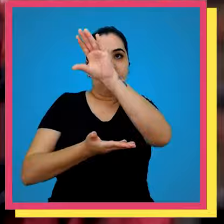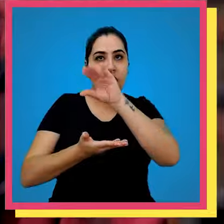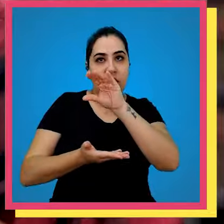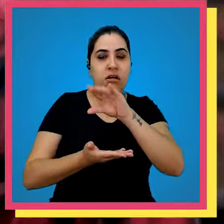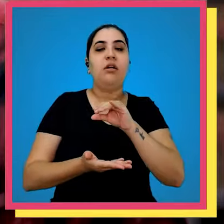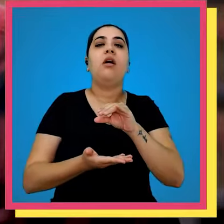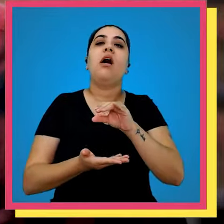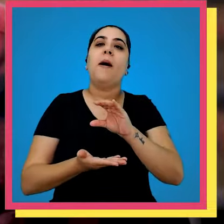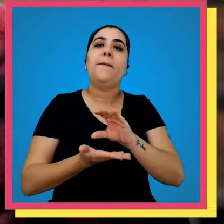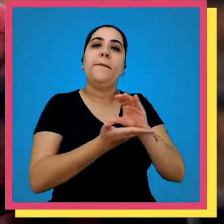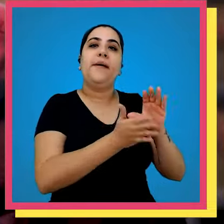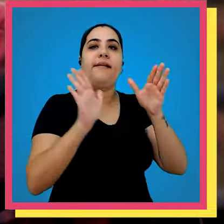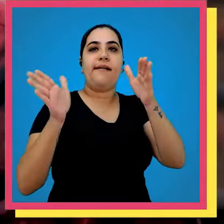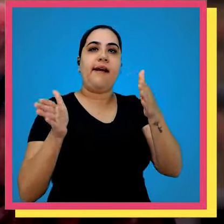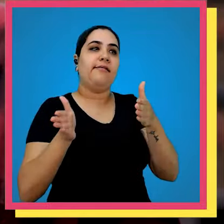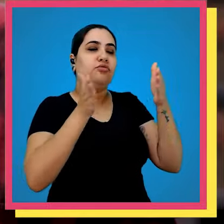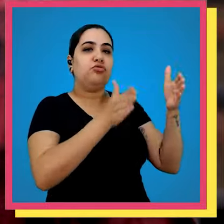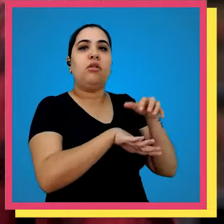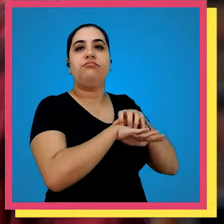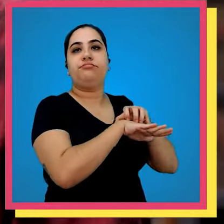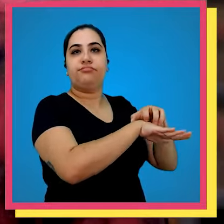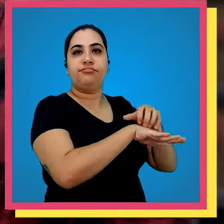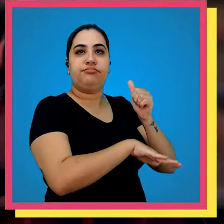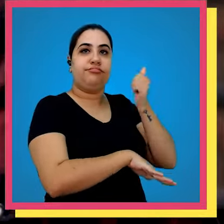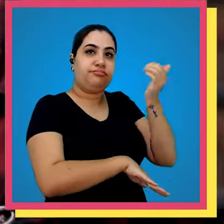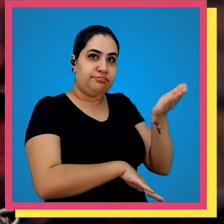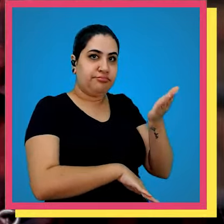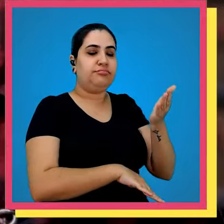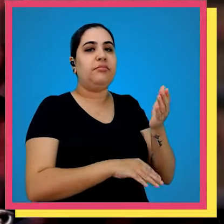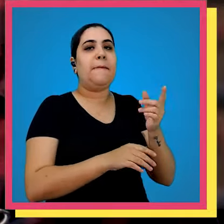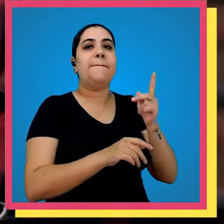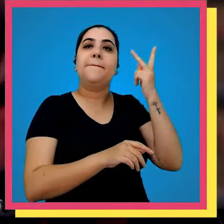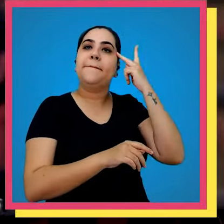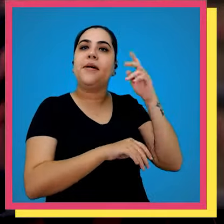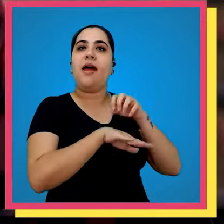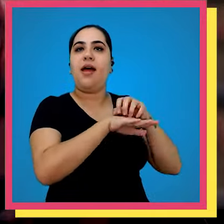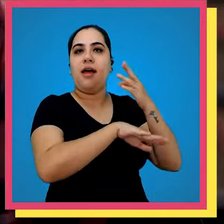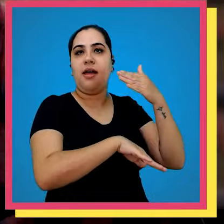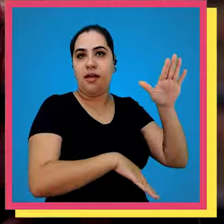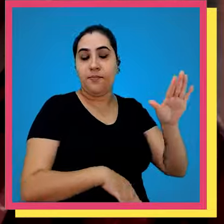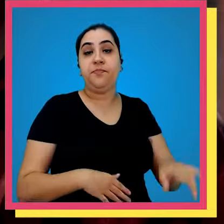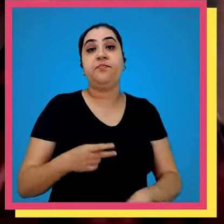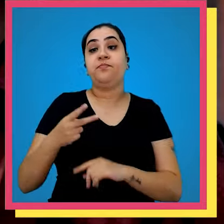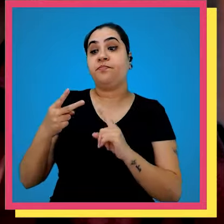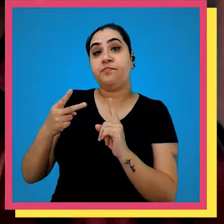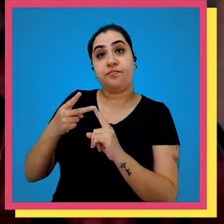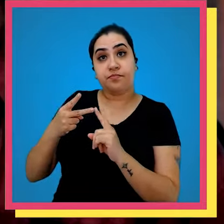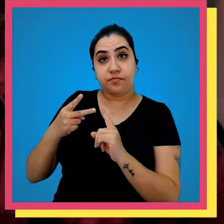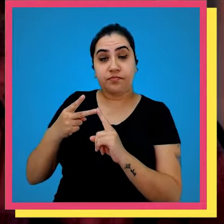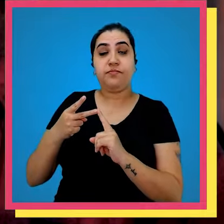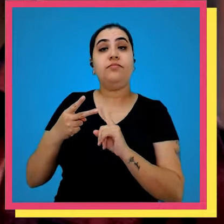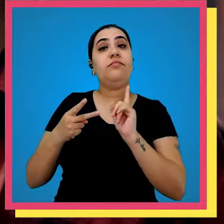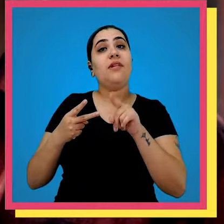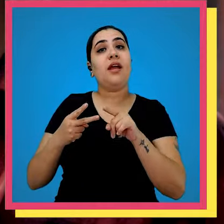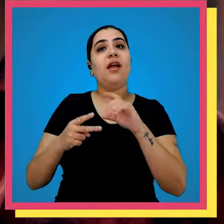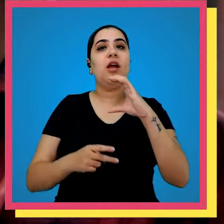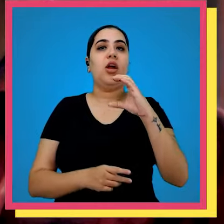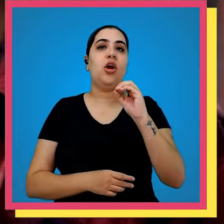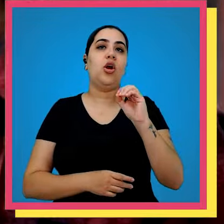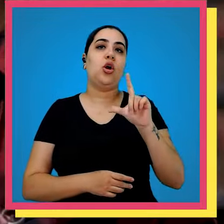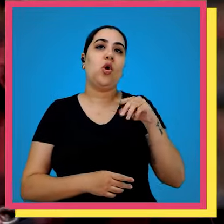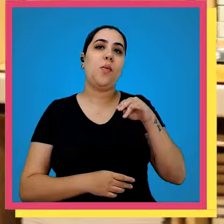e retira a caixa e manda lá para frente para parte de expedição o segundo exemplo é as colmeias são